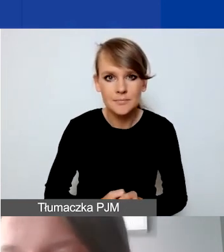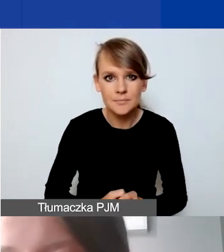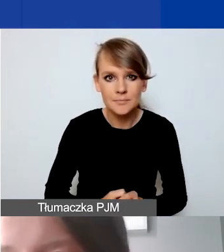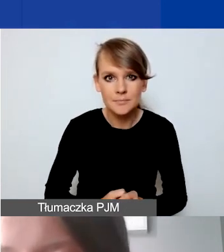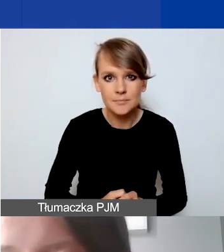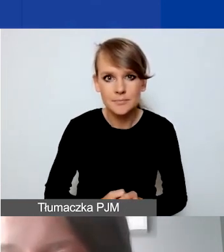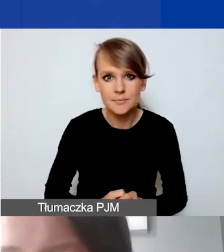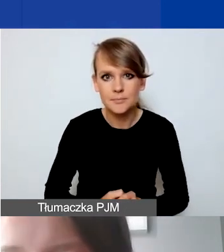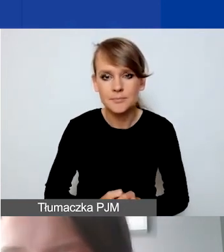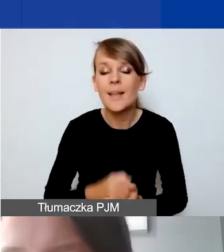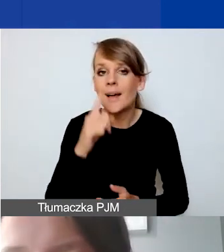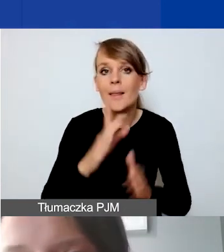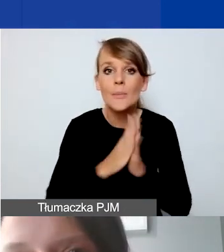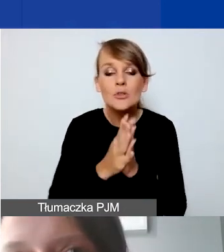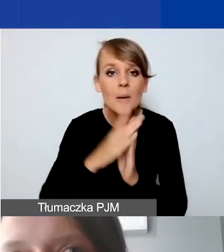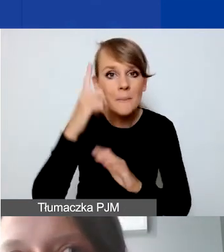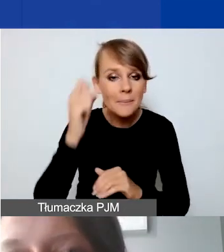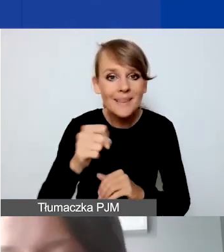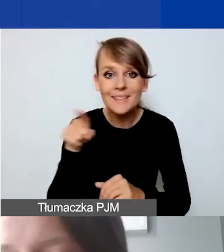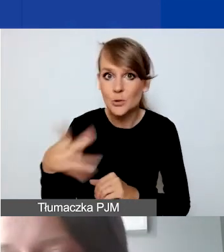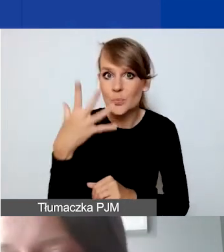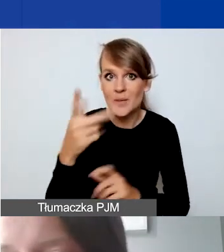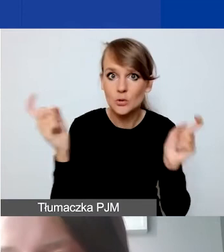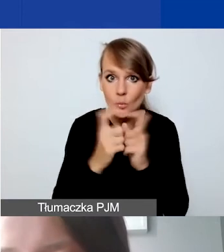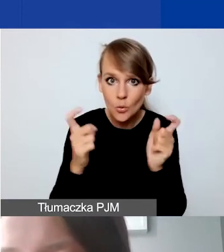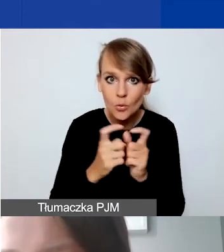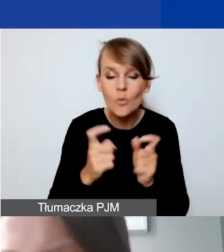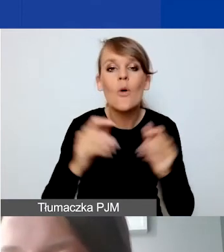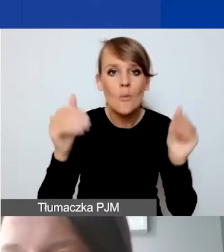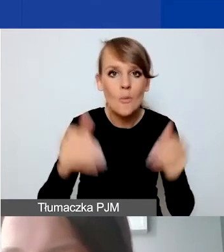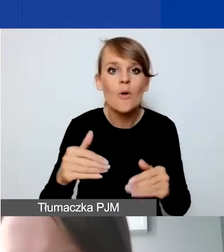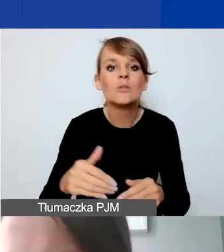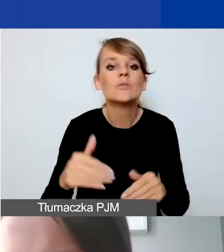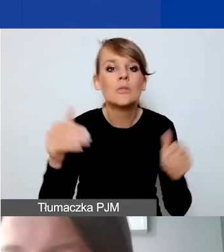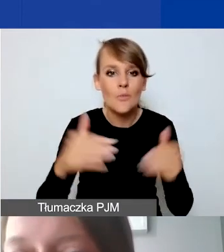Tylko proszę pamiętać o tym, że te 5 punktów, mamy możliwych do zdobycia 40 punktów.